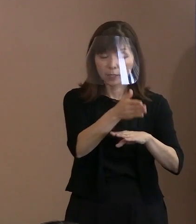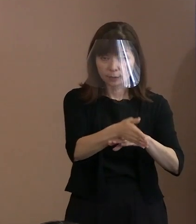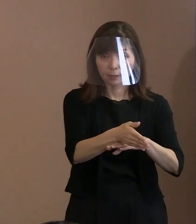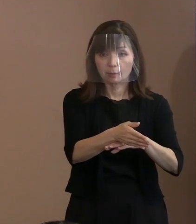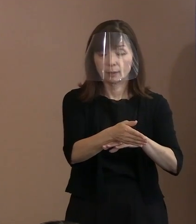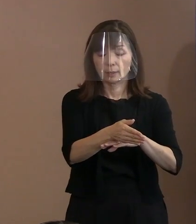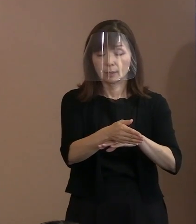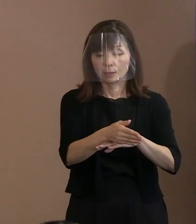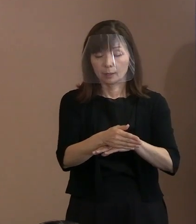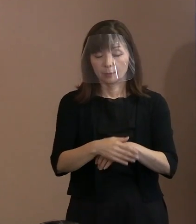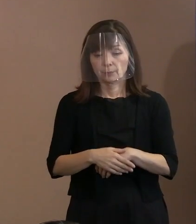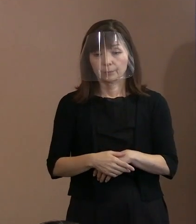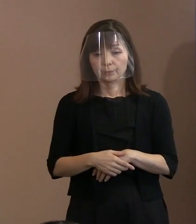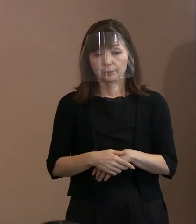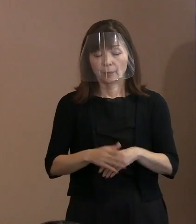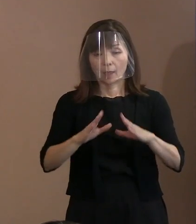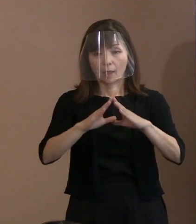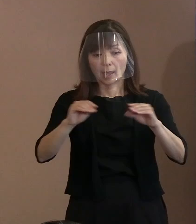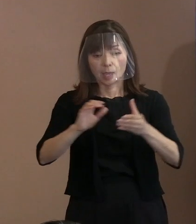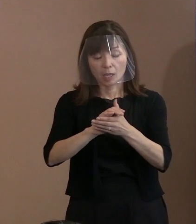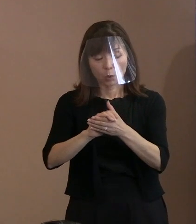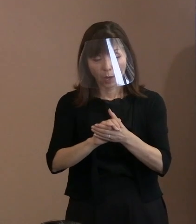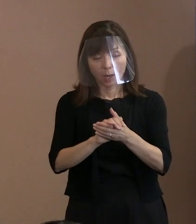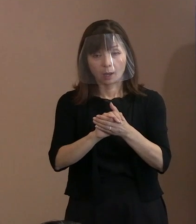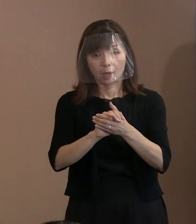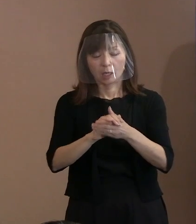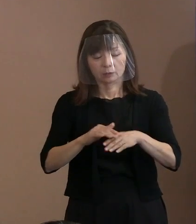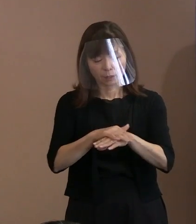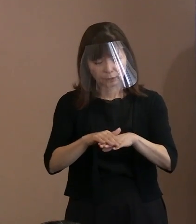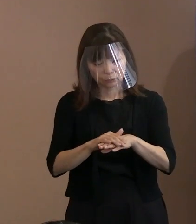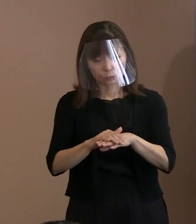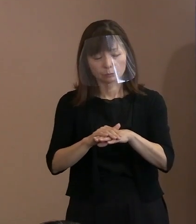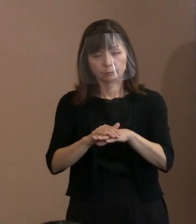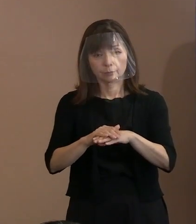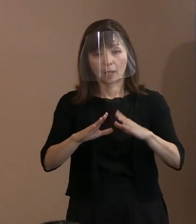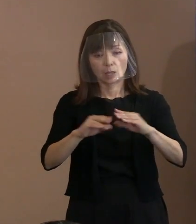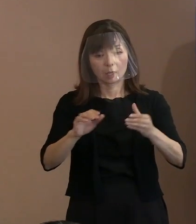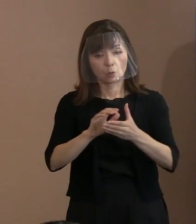平和を求める対応を国民自身が､